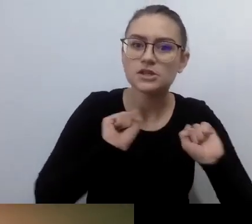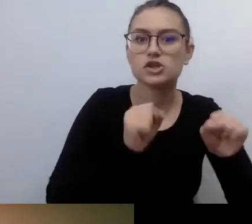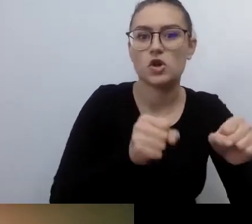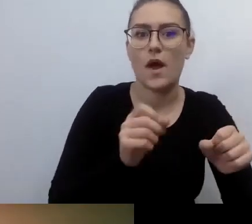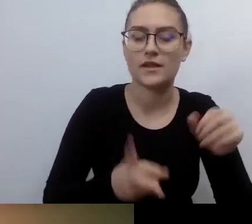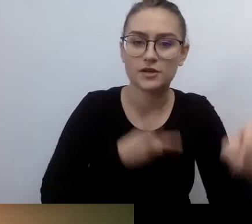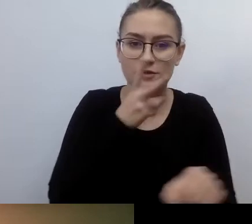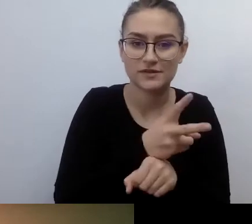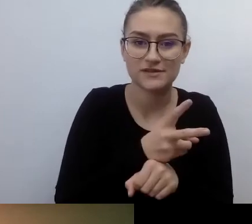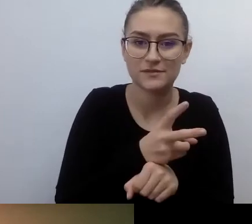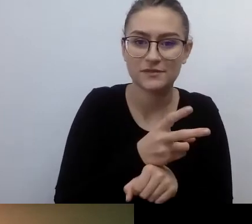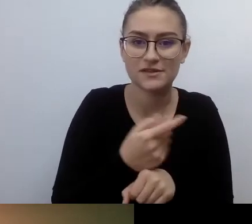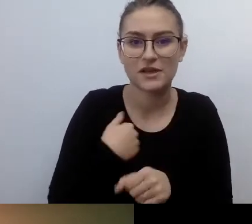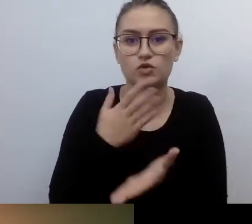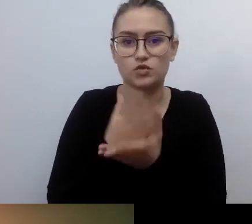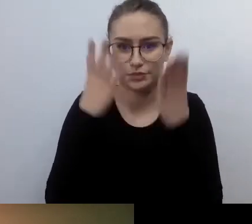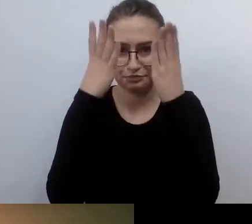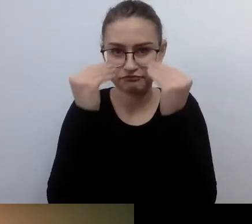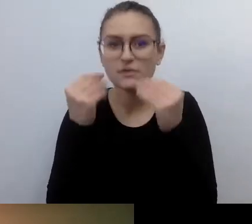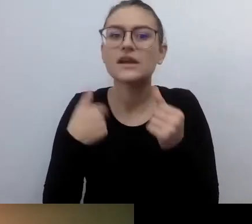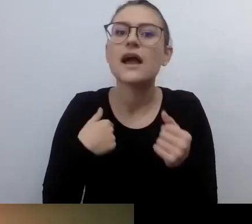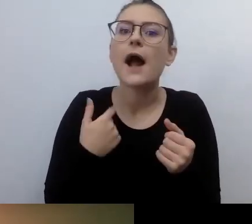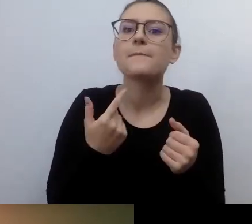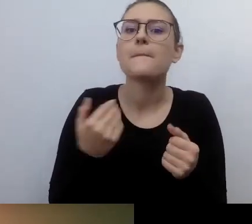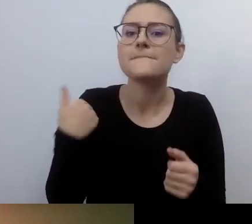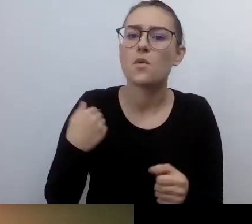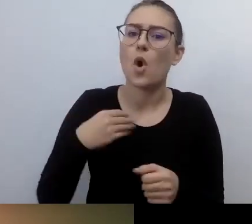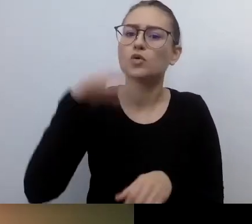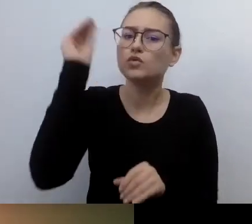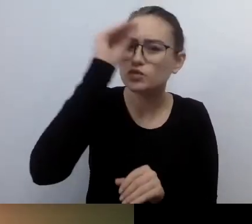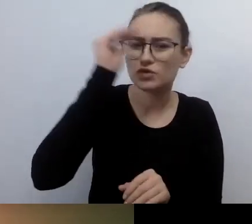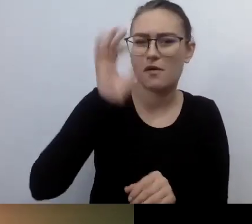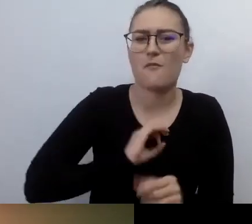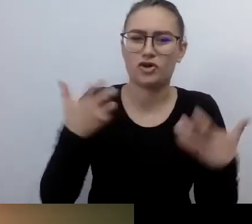Jeszcze uczyłem się życia po niewidomemu. Cały czas odkrywałem jakieś przestrzenie,